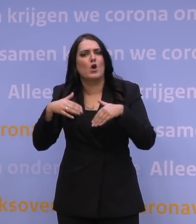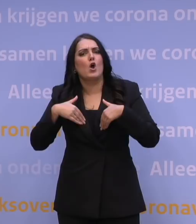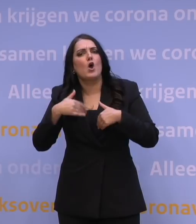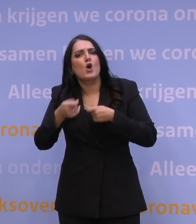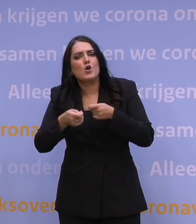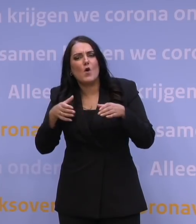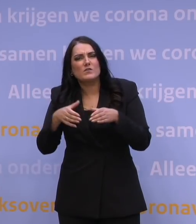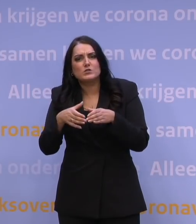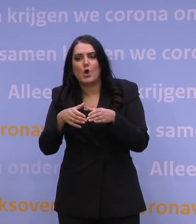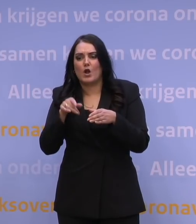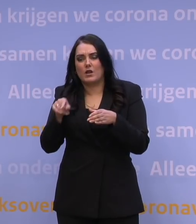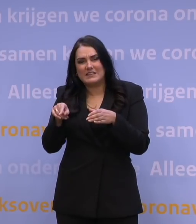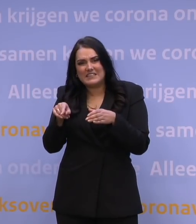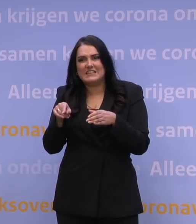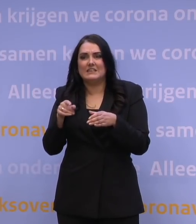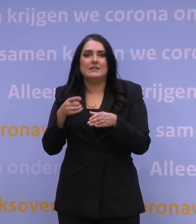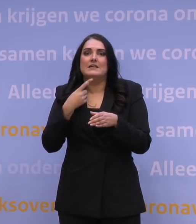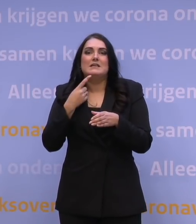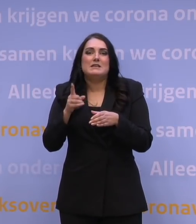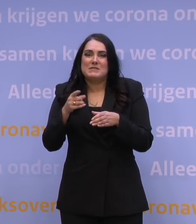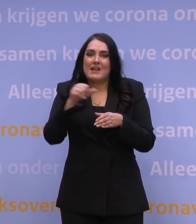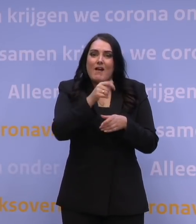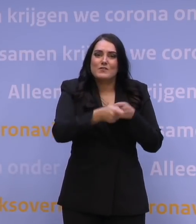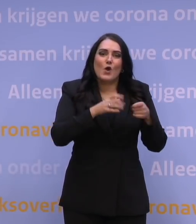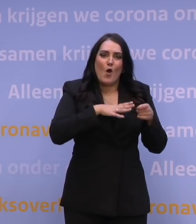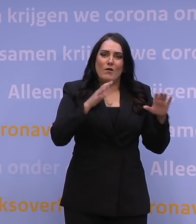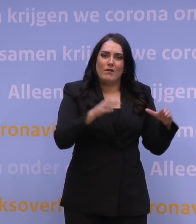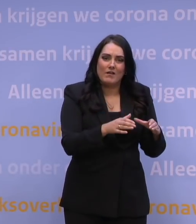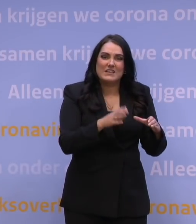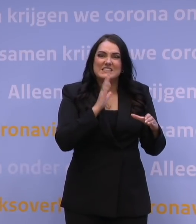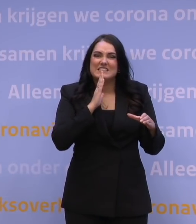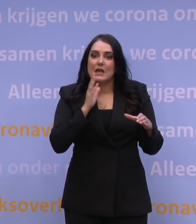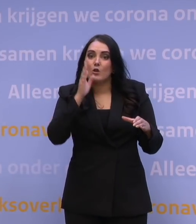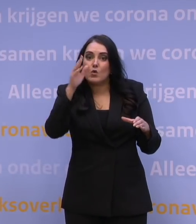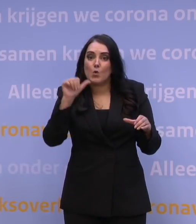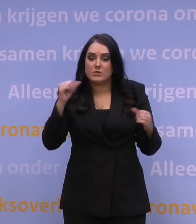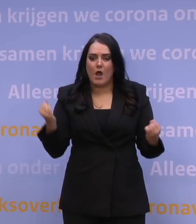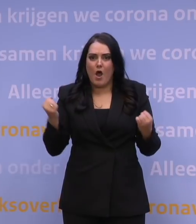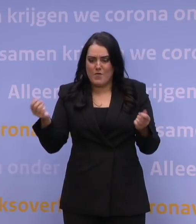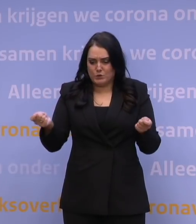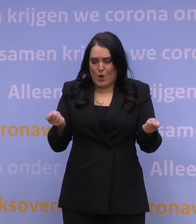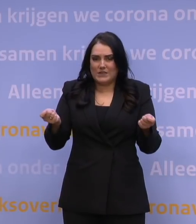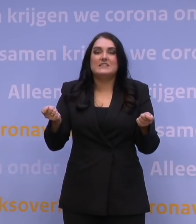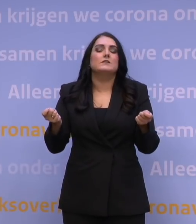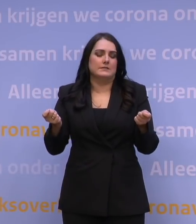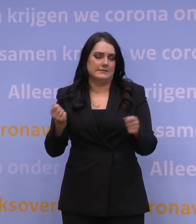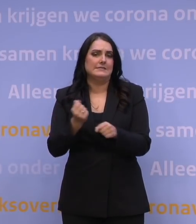niet onmiddellijk betekent dat je zo veel andere zorg hoeft af te schalen. Dus het anders organiseren naar de toekomst toe, dat moet zeker. Daarvoor hebben we een expertteam